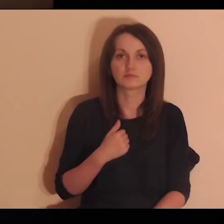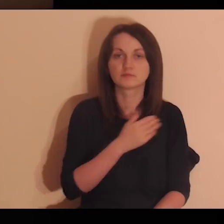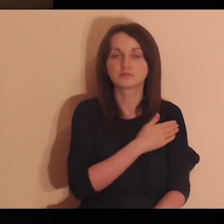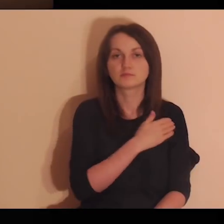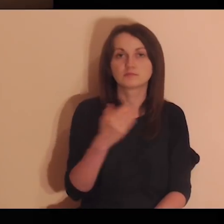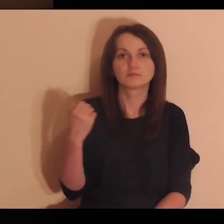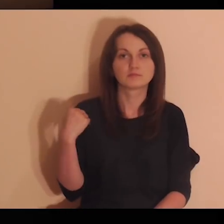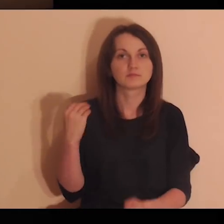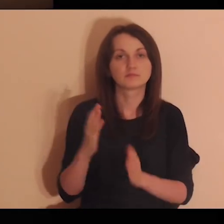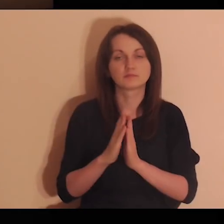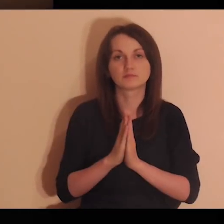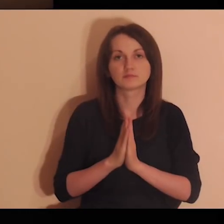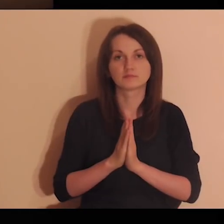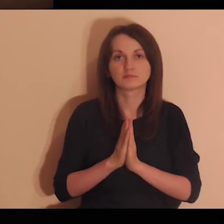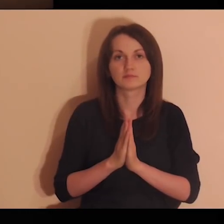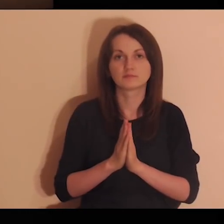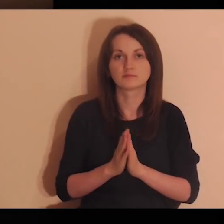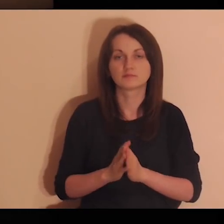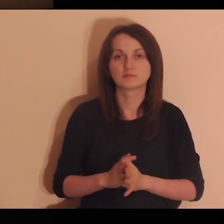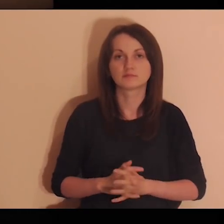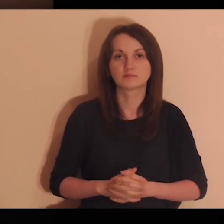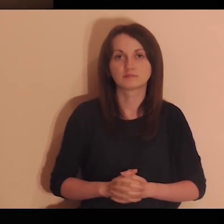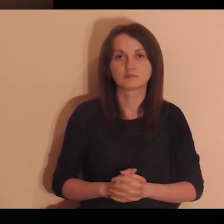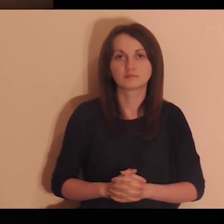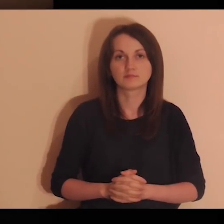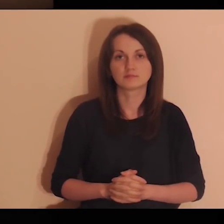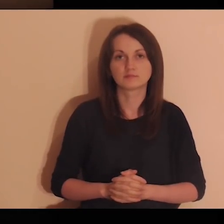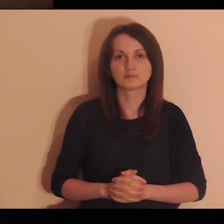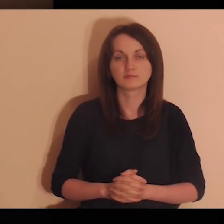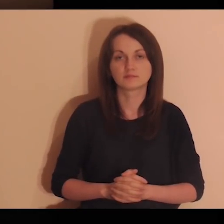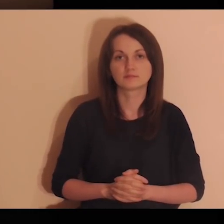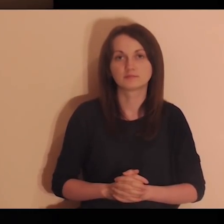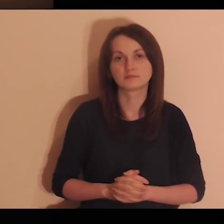W imię Ojca i Syna, i Ducha Świętego. Amen.